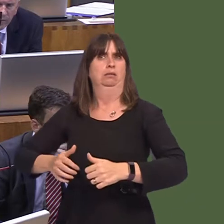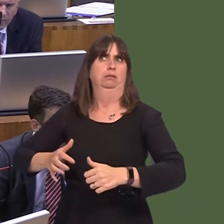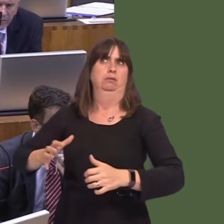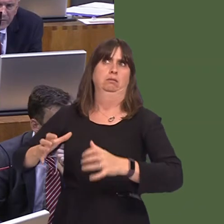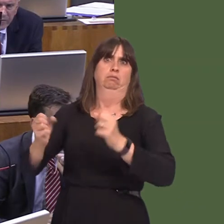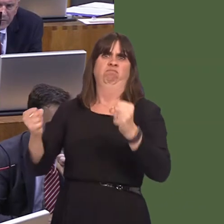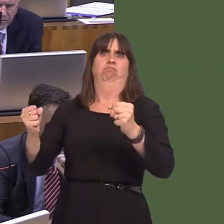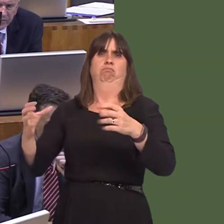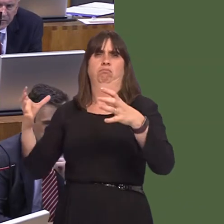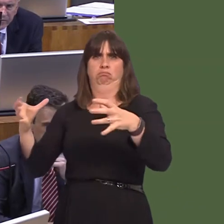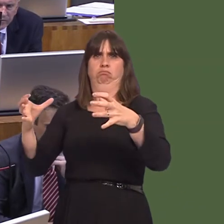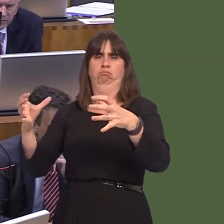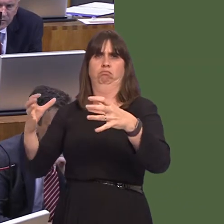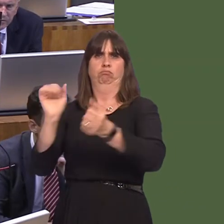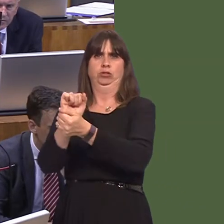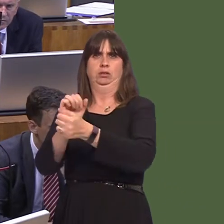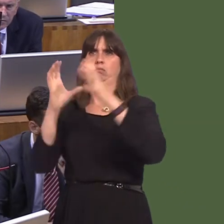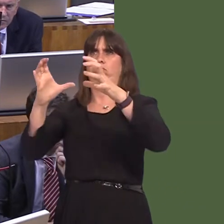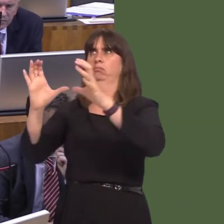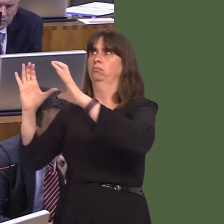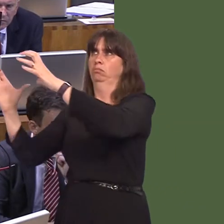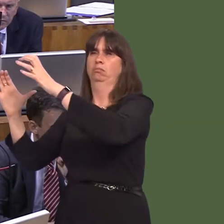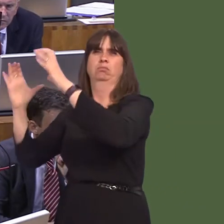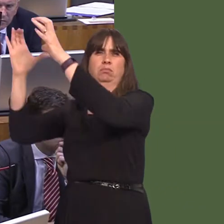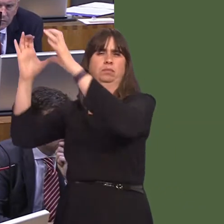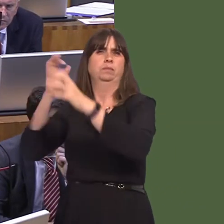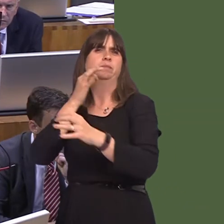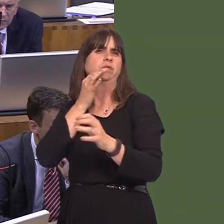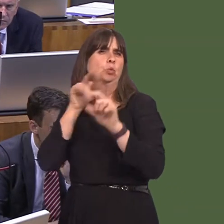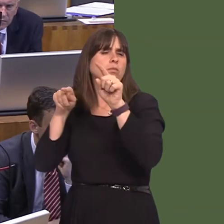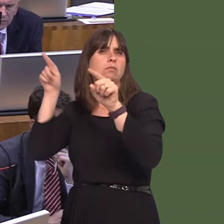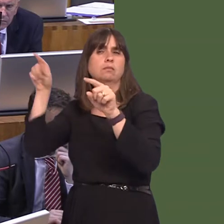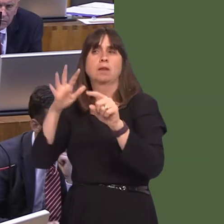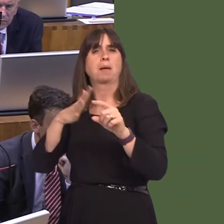in that category is actually quite low. So, it may well be that we may not want to pursue